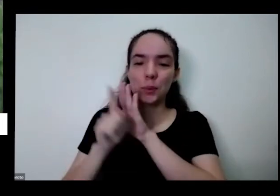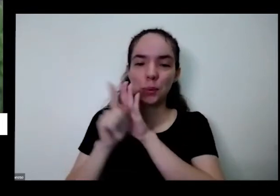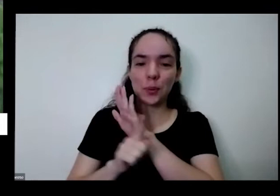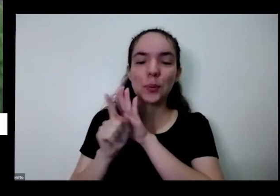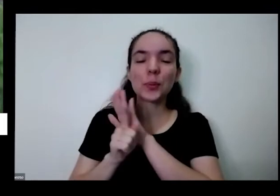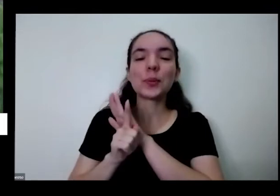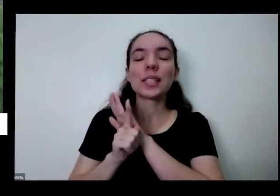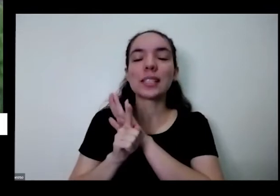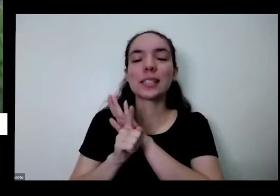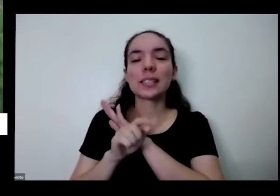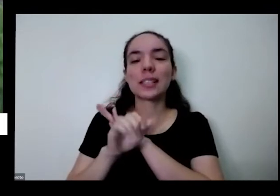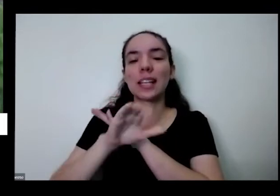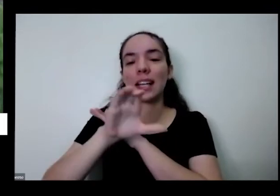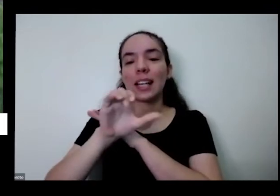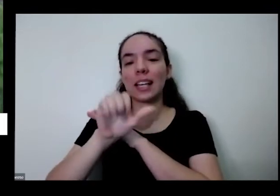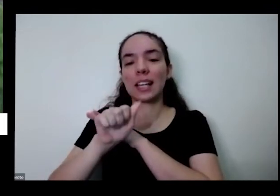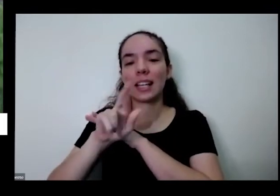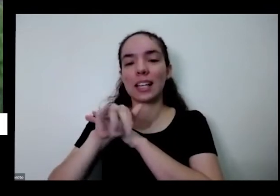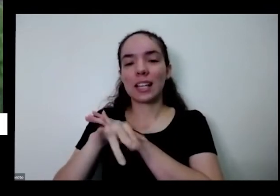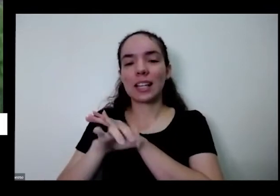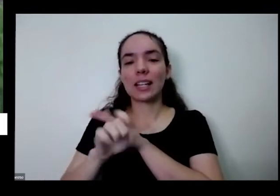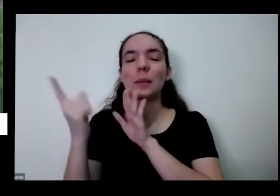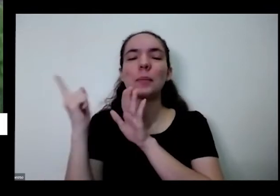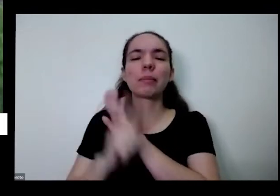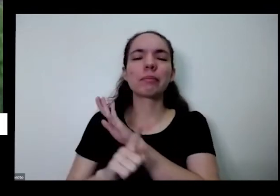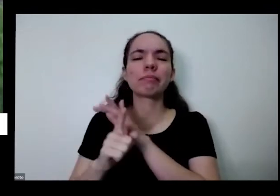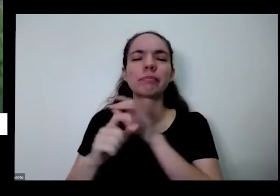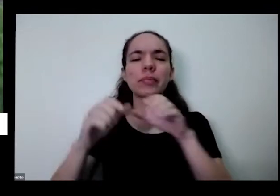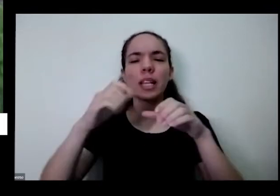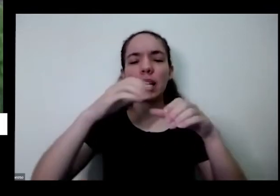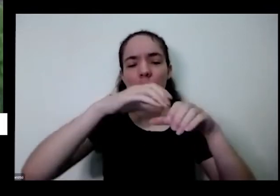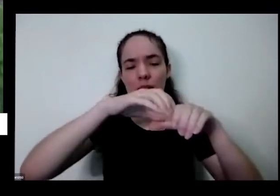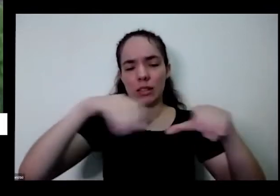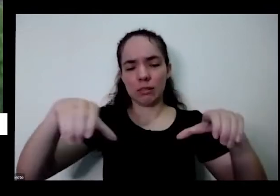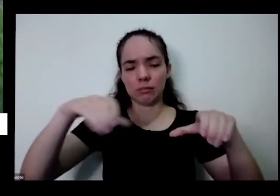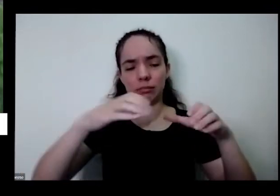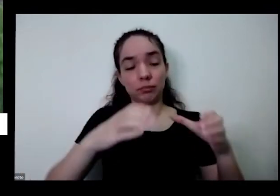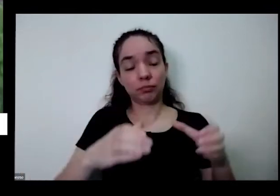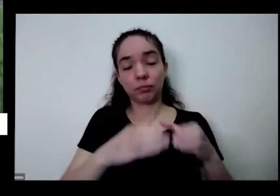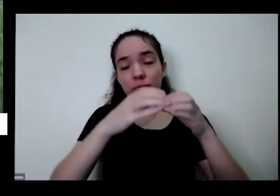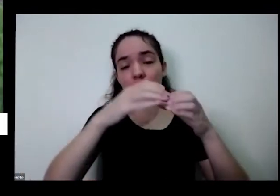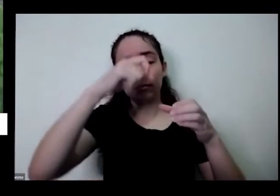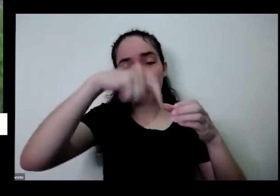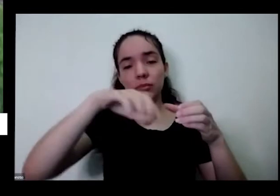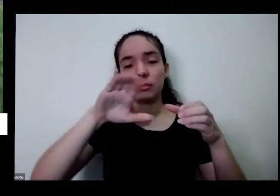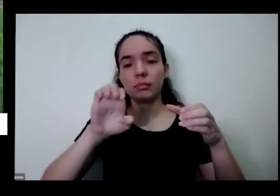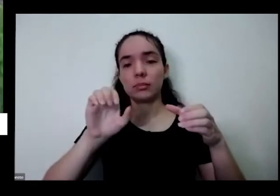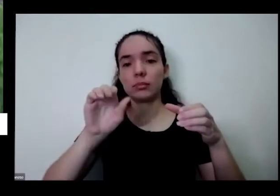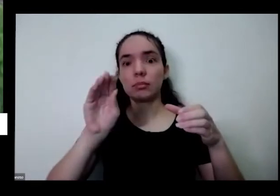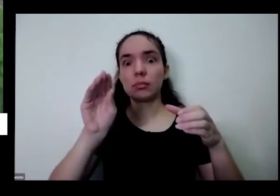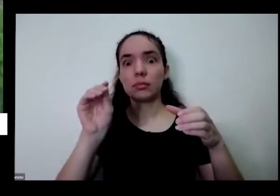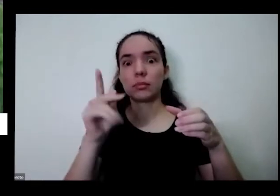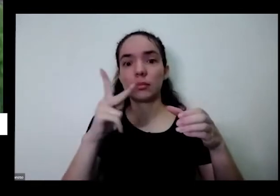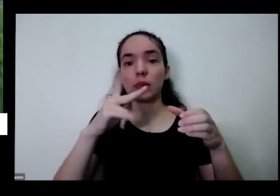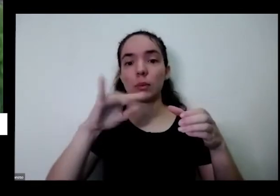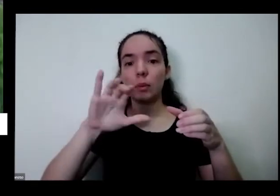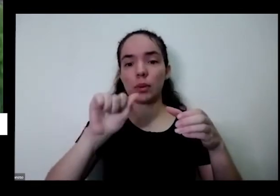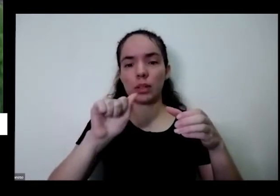perguntou as é normal idade quando cortada para utilizar depois Branca novamente mas vai ficando